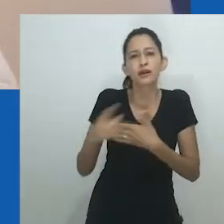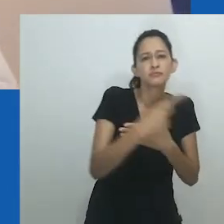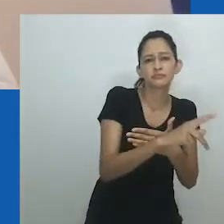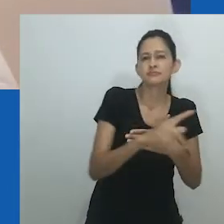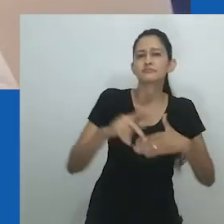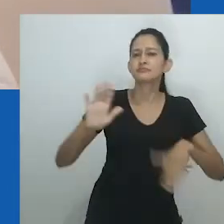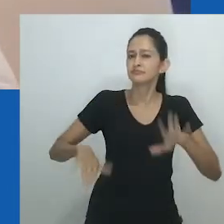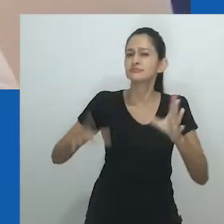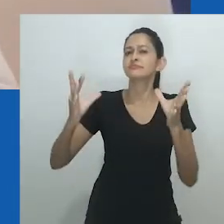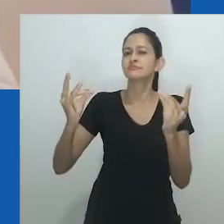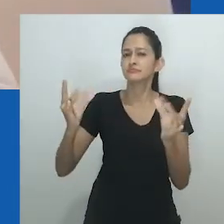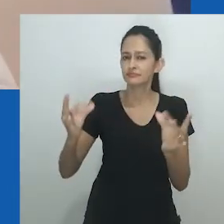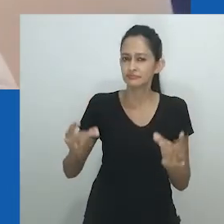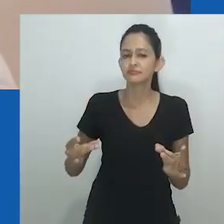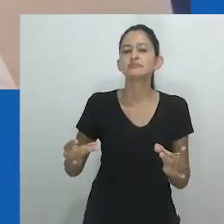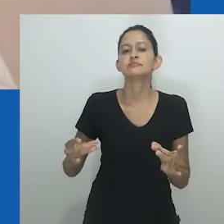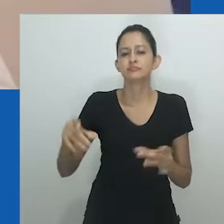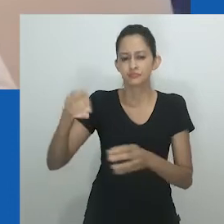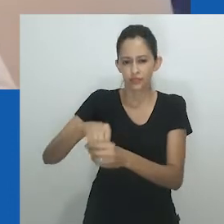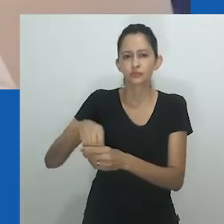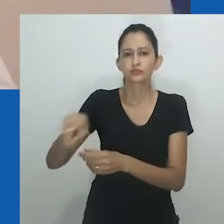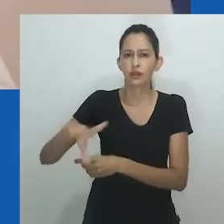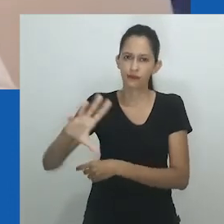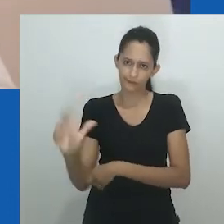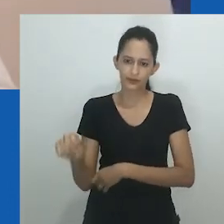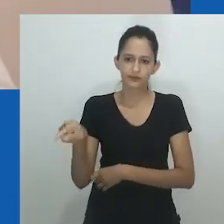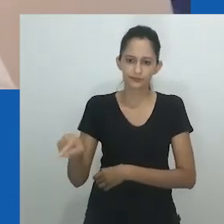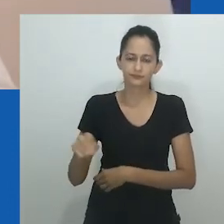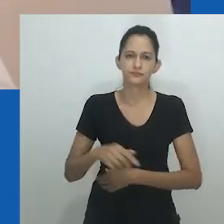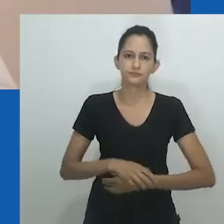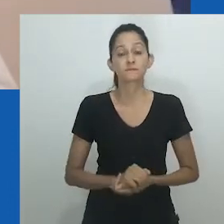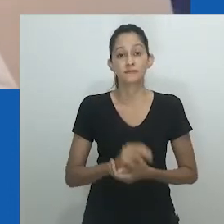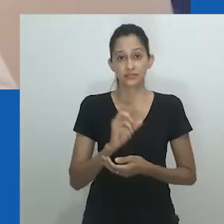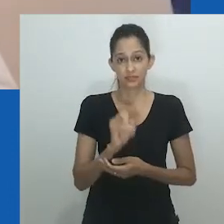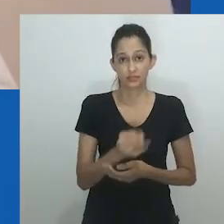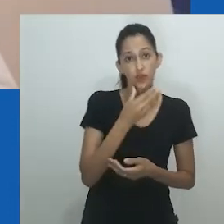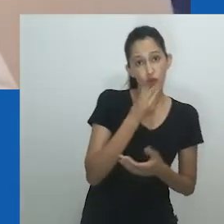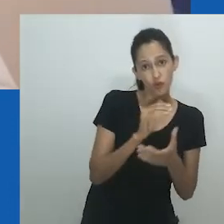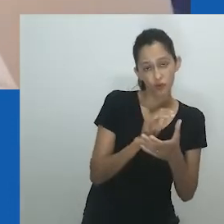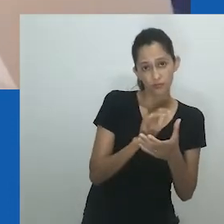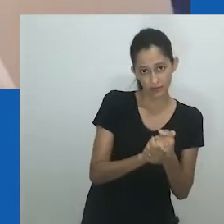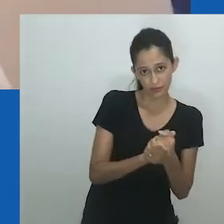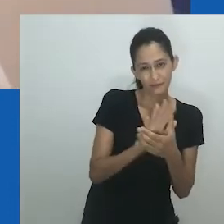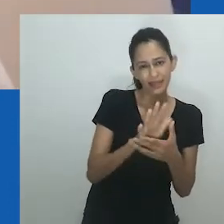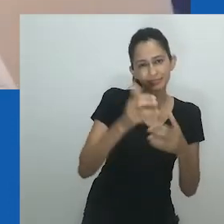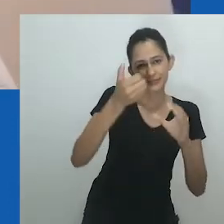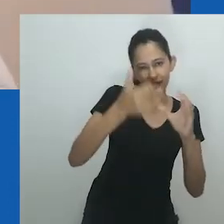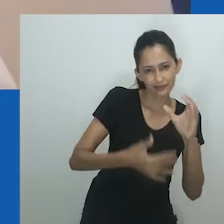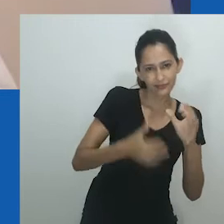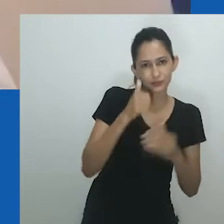Mulher não precisa ser um “sinônimo de esposa”, argumenta Oyěwùmí.